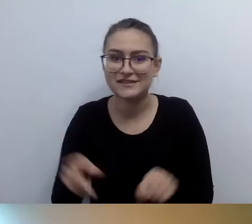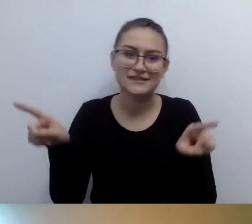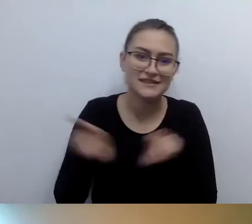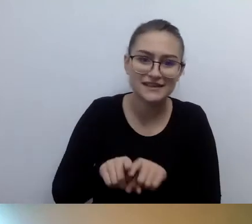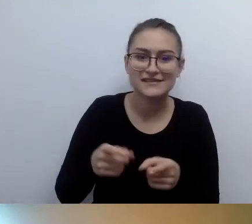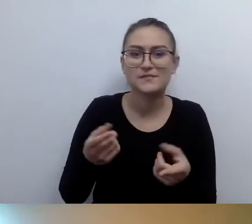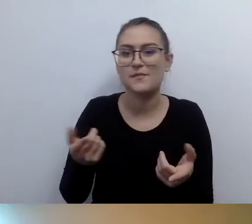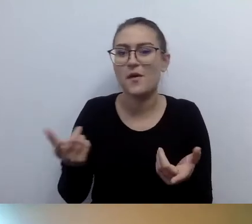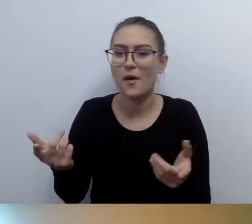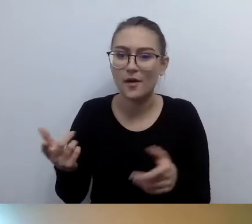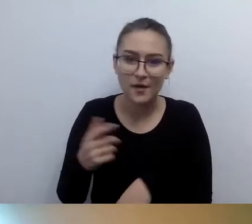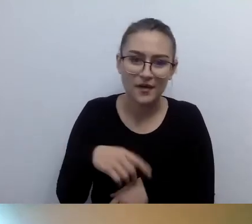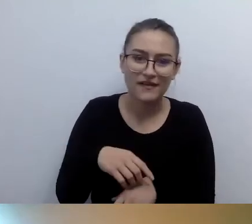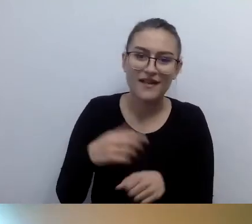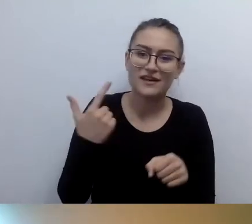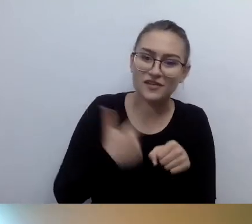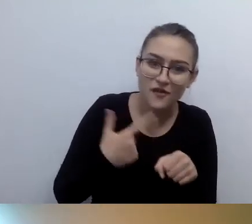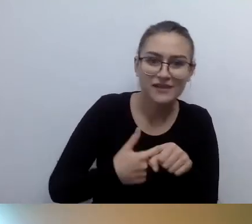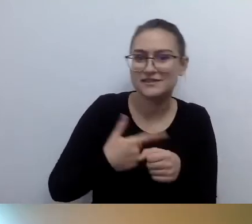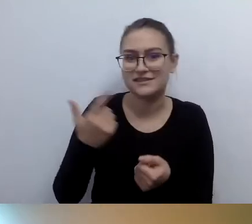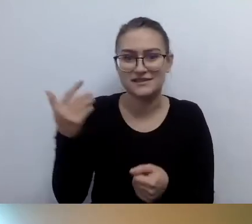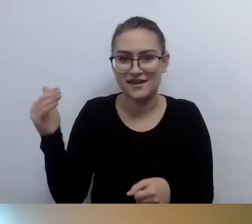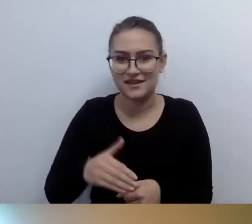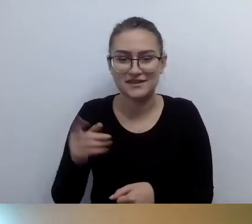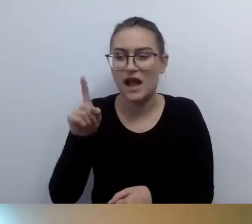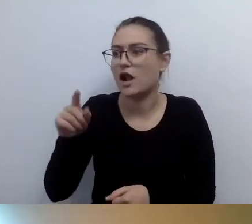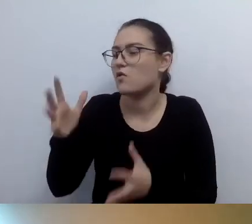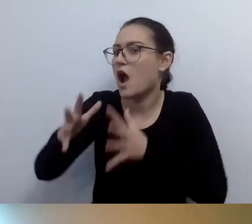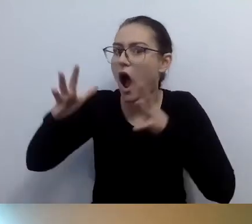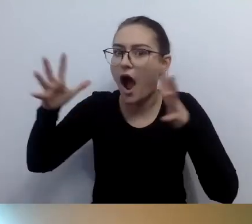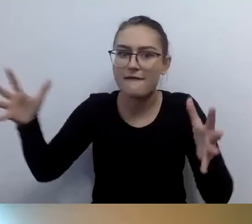Na przykład pętle macierzowe, bardzo duże.